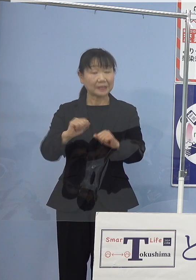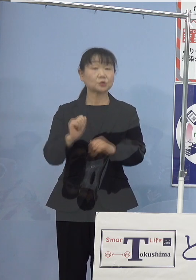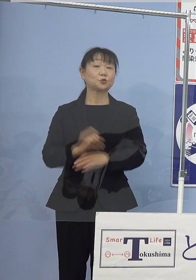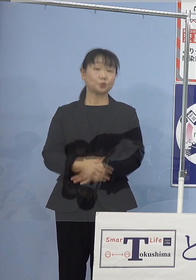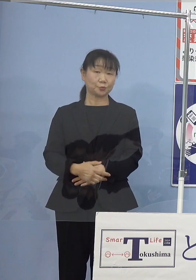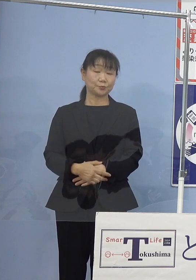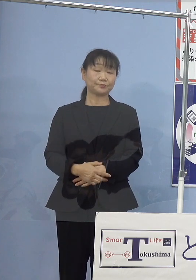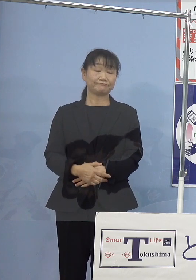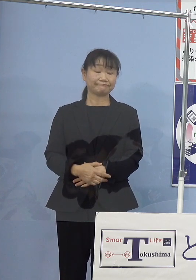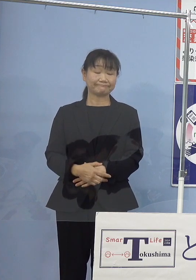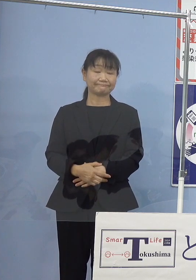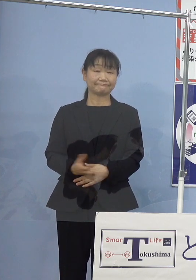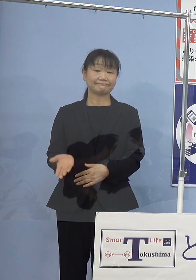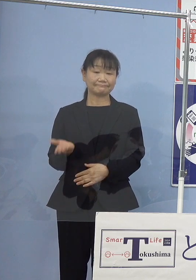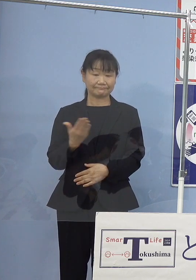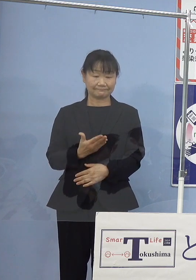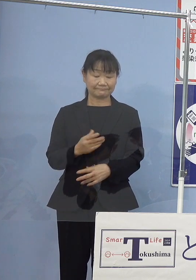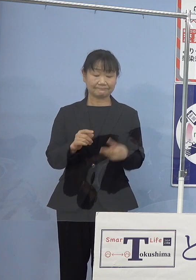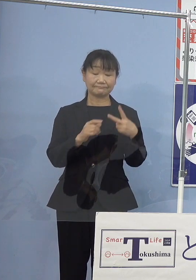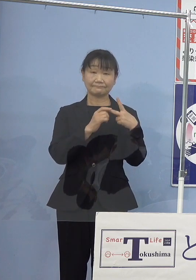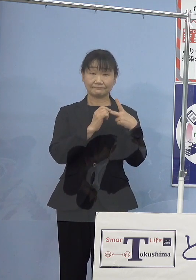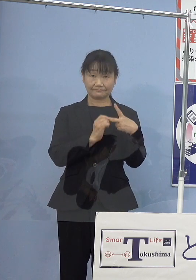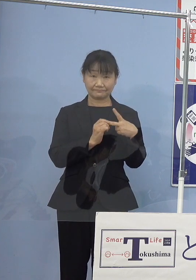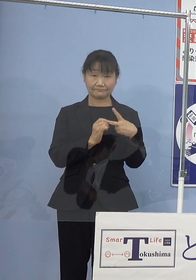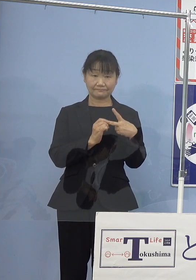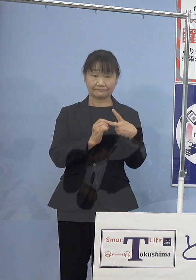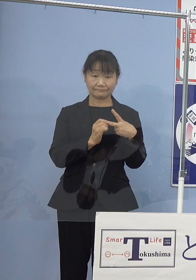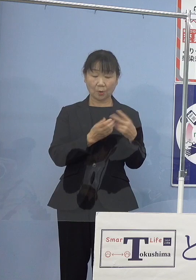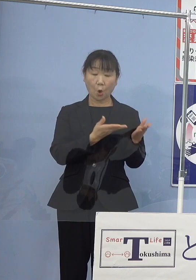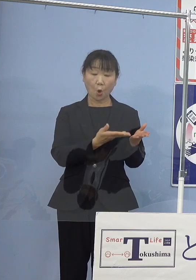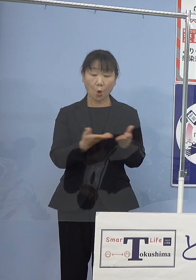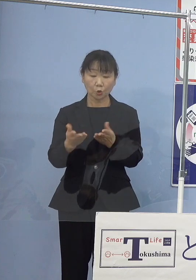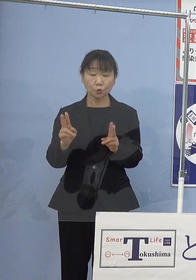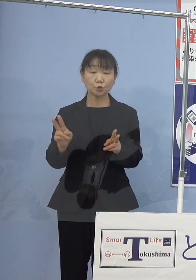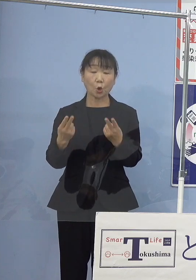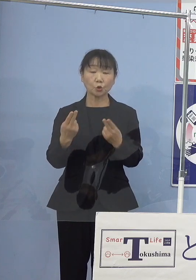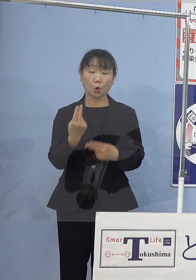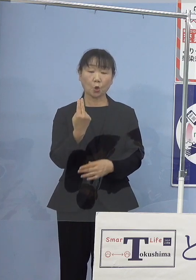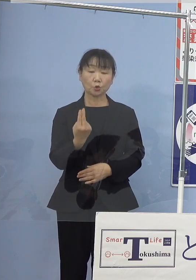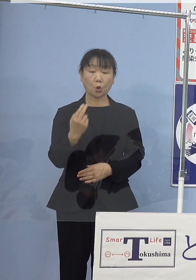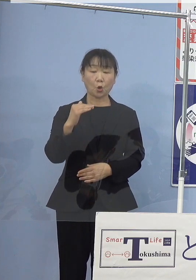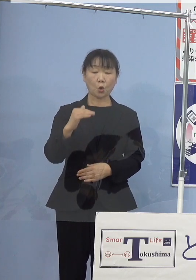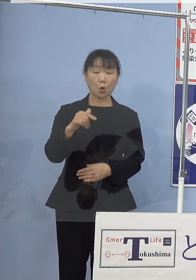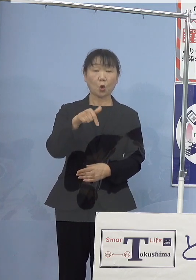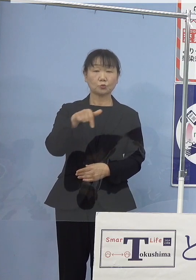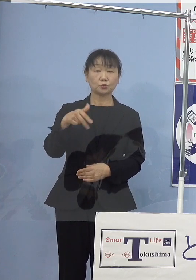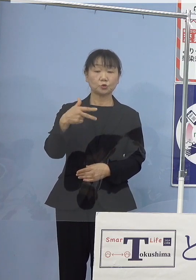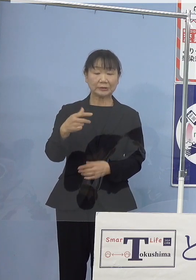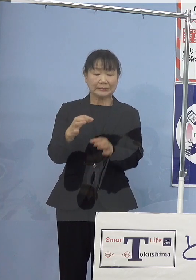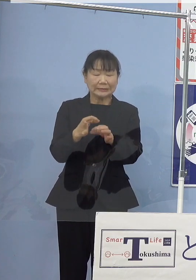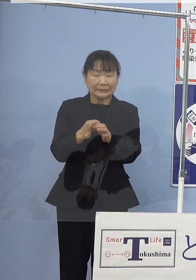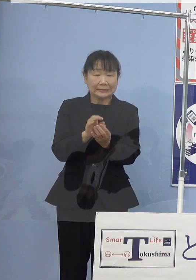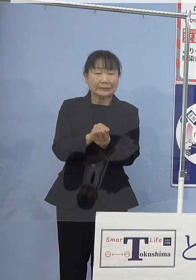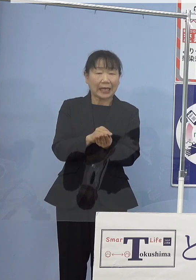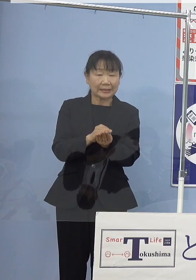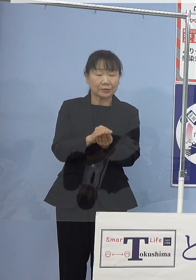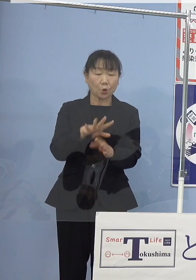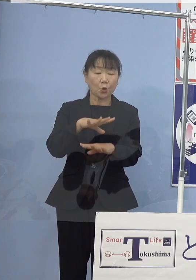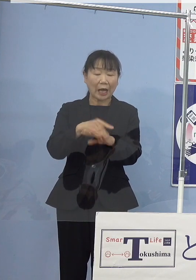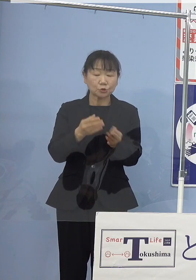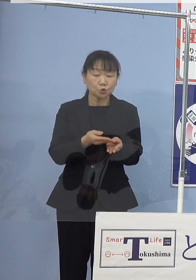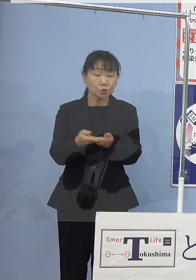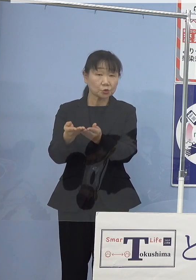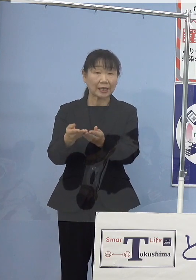次に2番目 放流用のトコブシ稚貝の初出荷についてであります